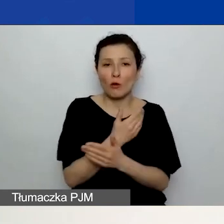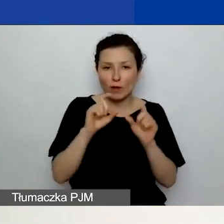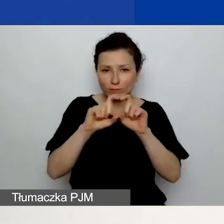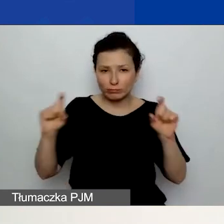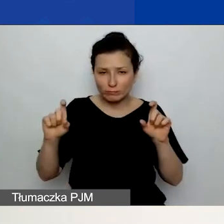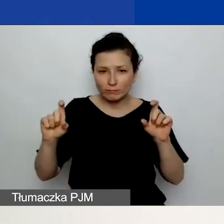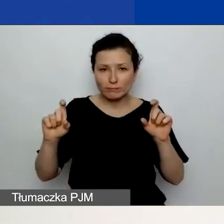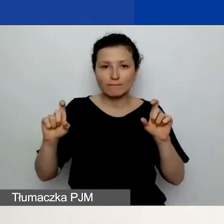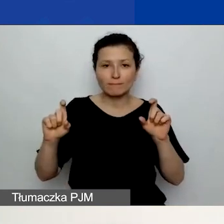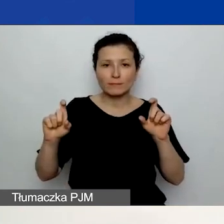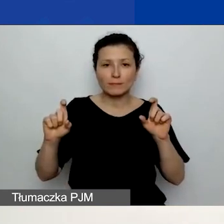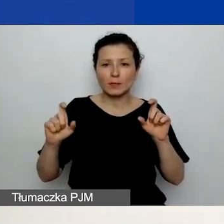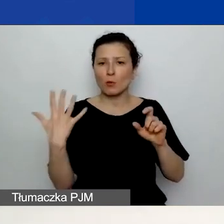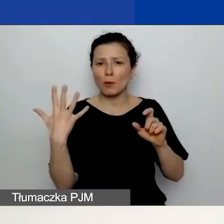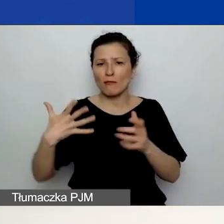Zaznaczony jest niebieską ramką.